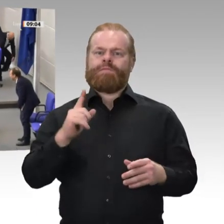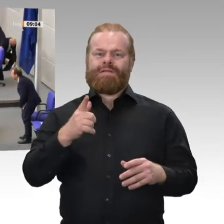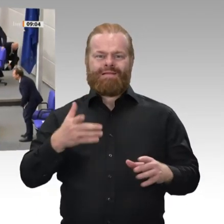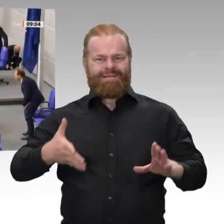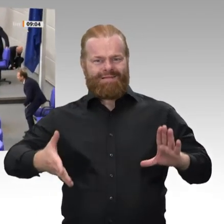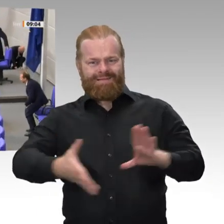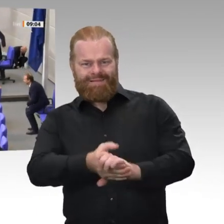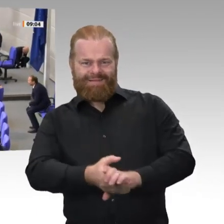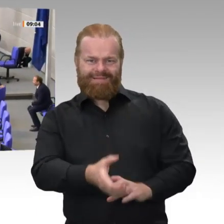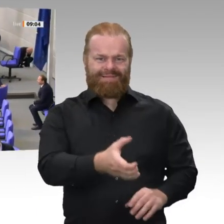Das dürfen Sie.